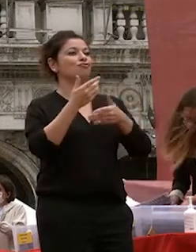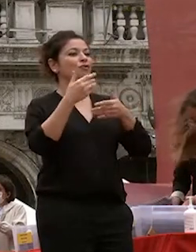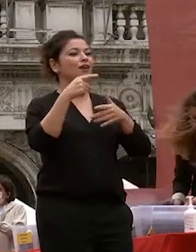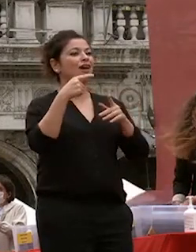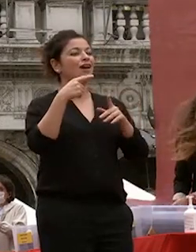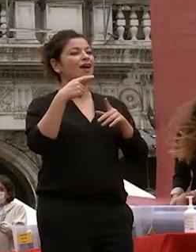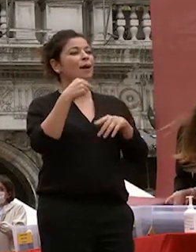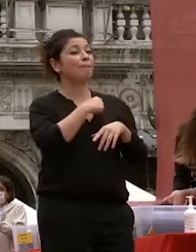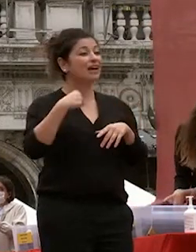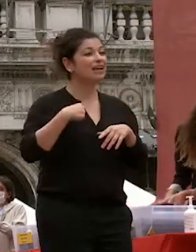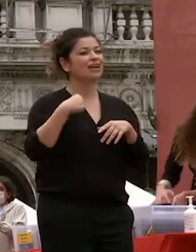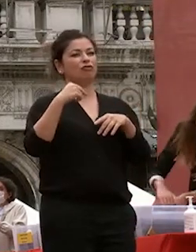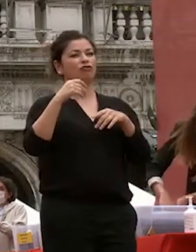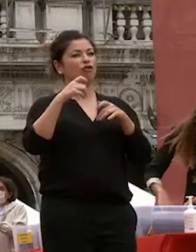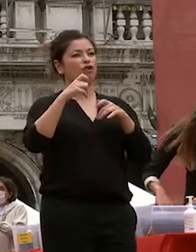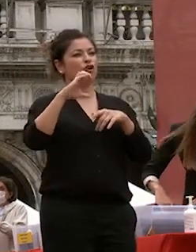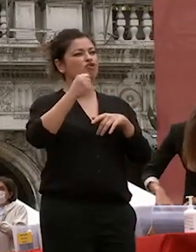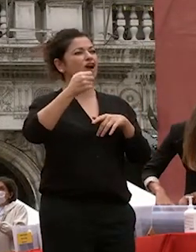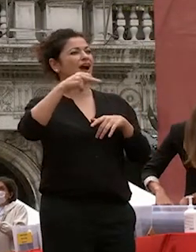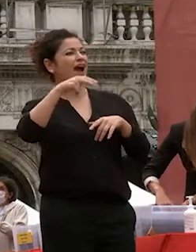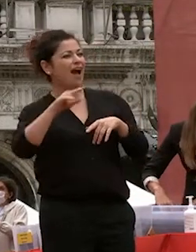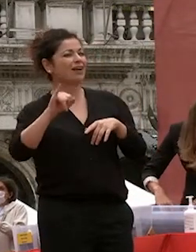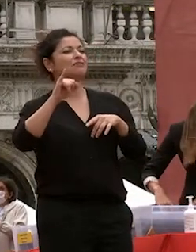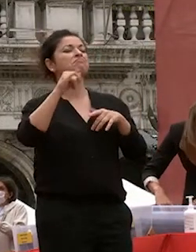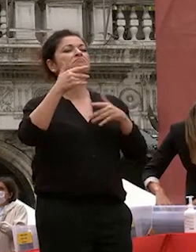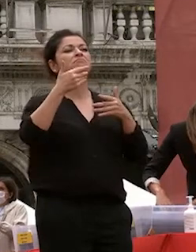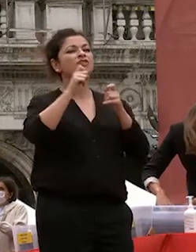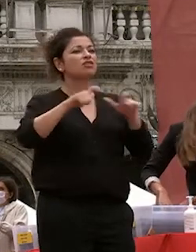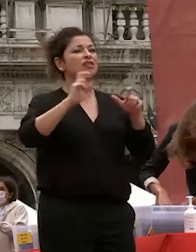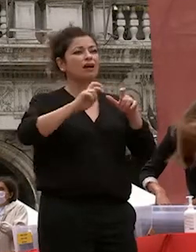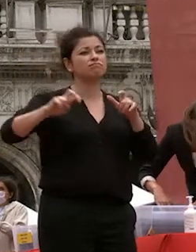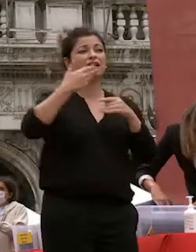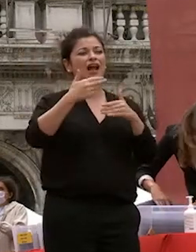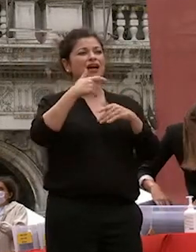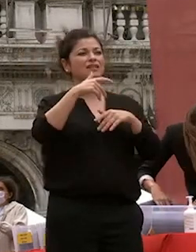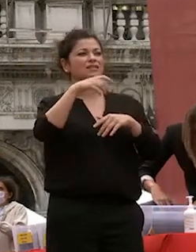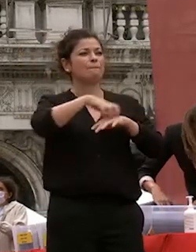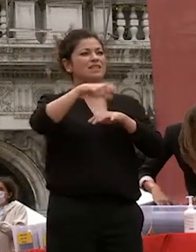in virtù di accordi fra i ministeri e di una propensione antica della nostra